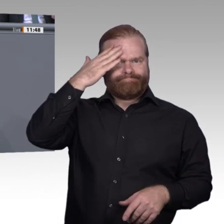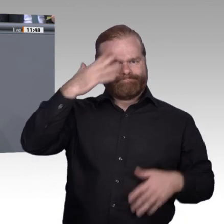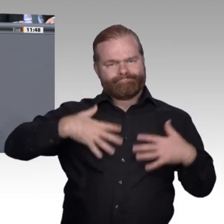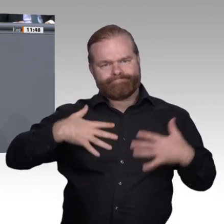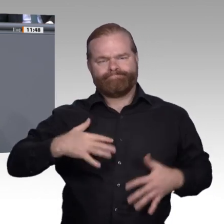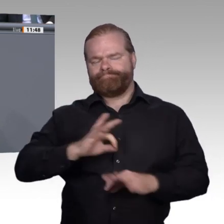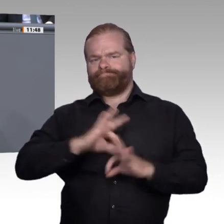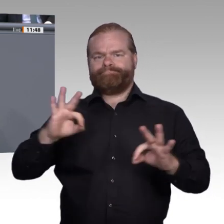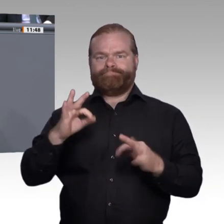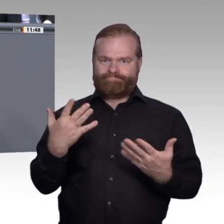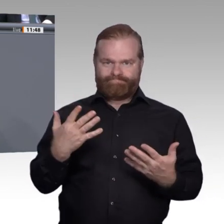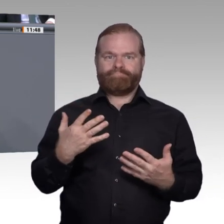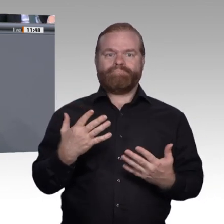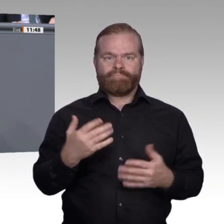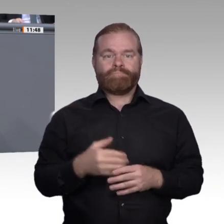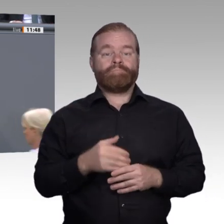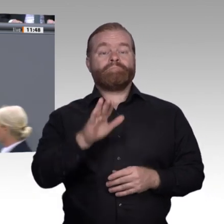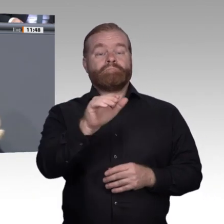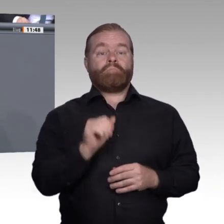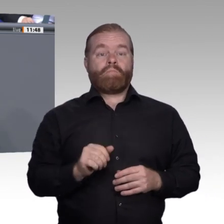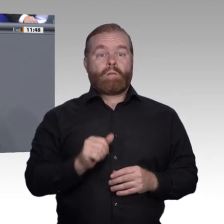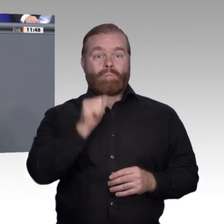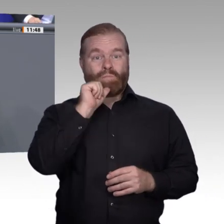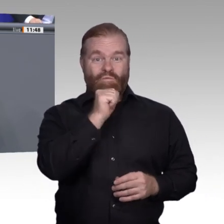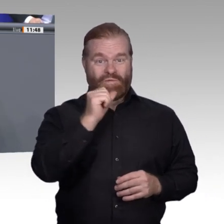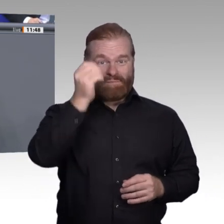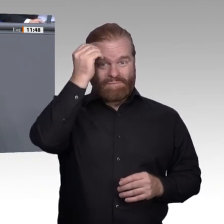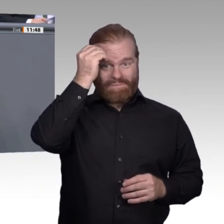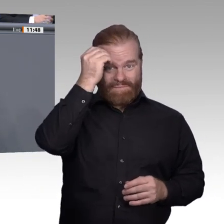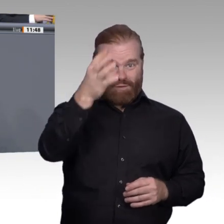ja, auch um digitale Kompetenzen. Es geht aber vor allem auch darum, Persönlichkeiten